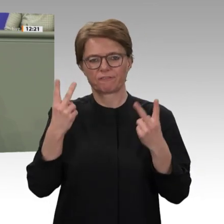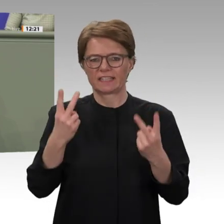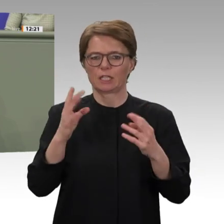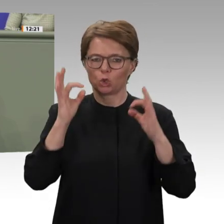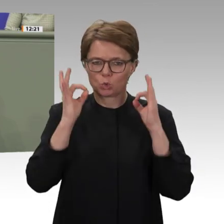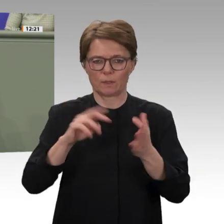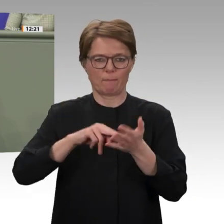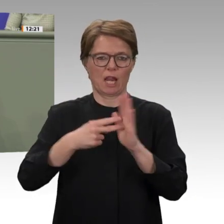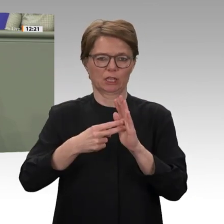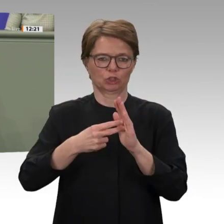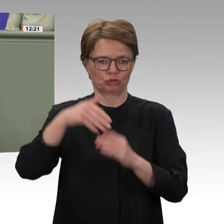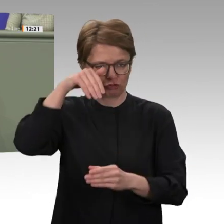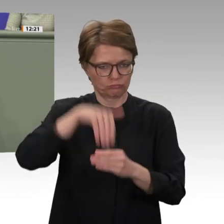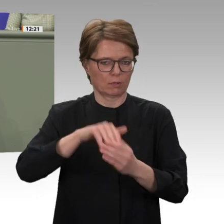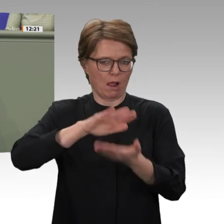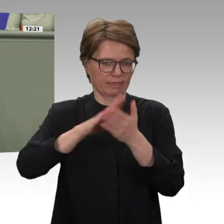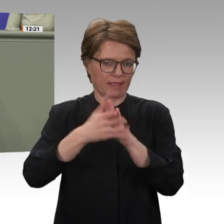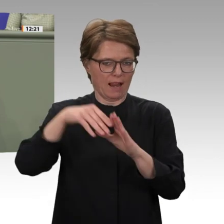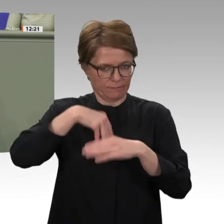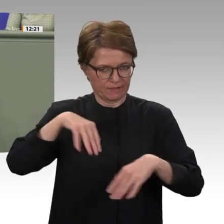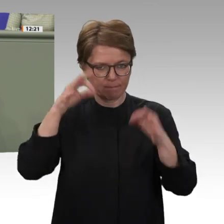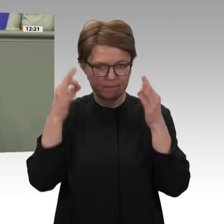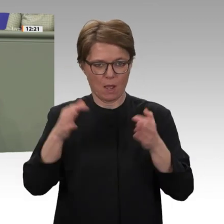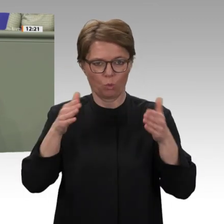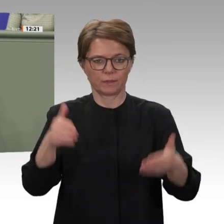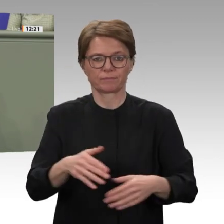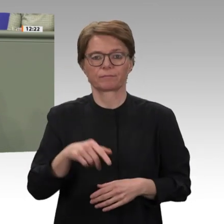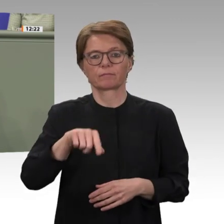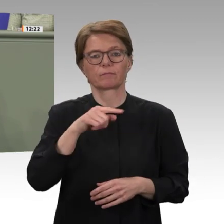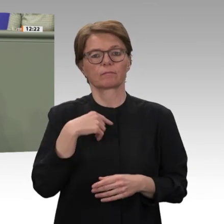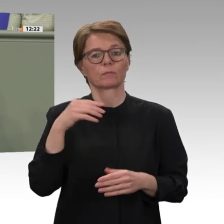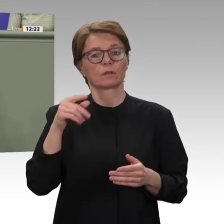Weg fortsetzen, um die Defizite abzubauen. Dabei hat er gewiss die volle Unterstützung